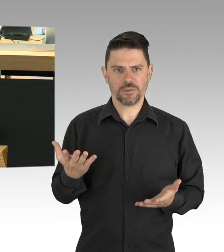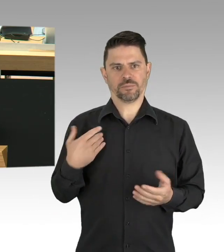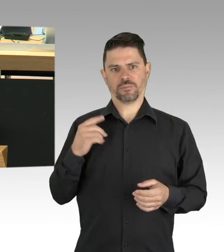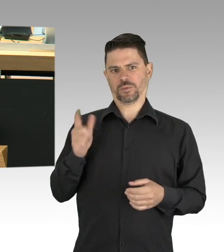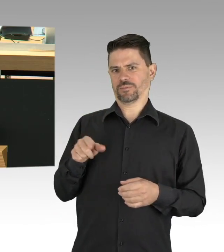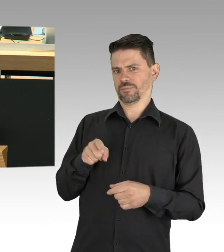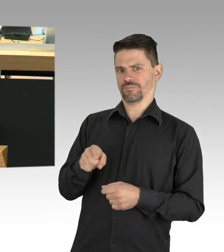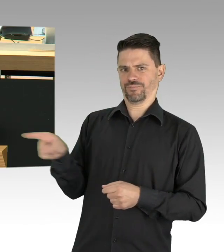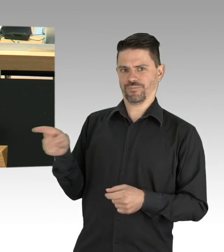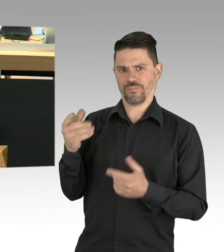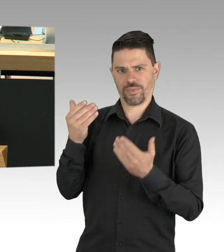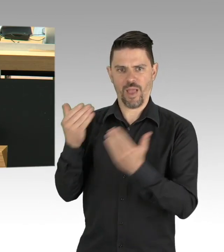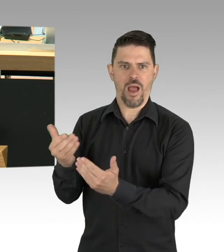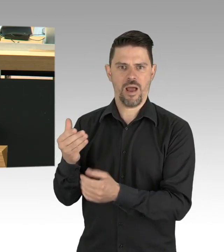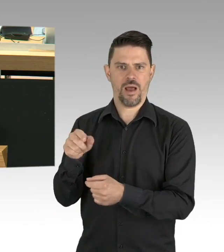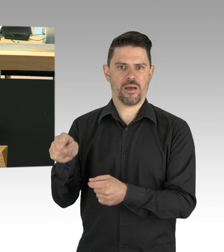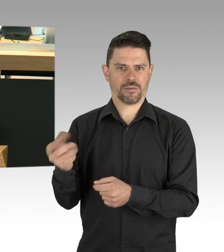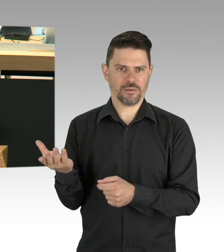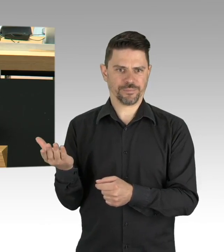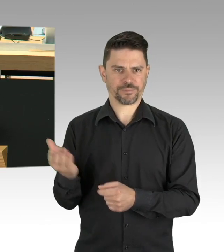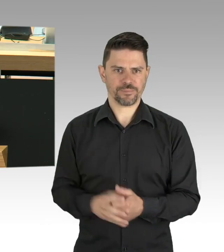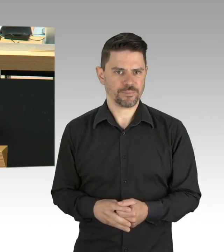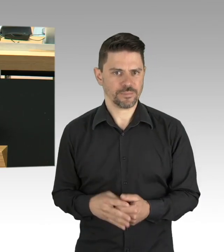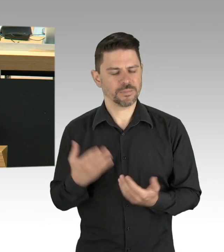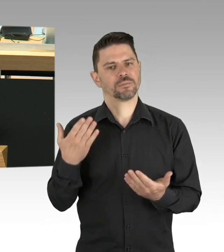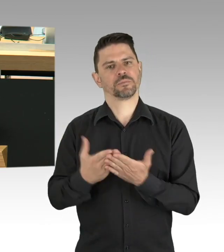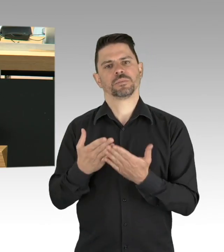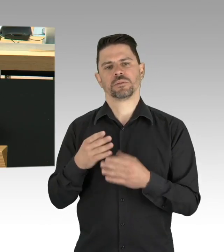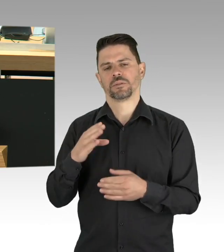auf dünnem Eis bewegen. Mich erreichen viele besorgte Nachfragen,